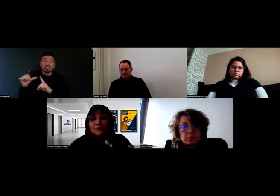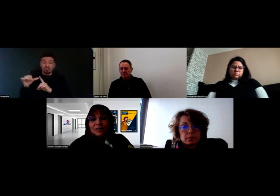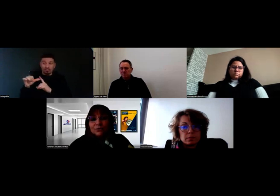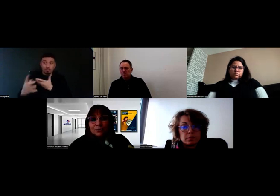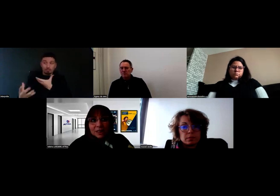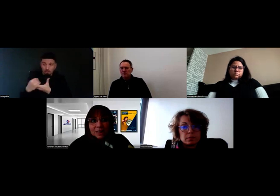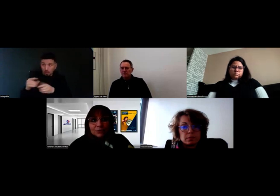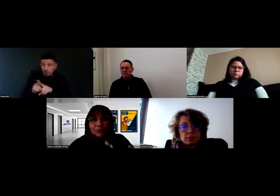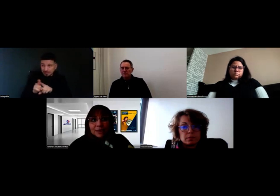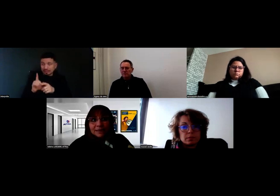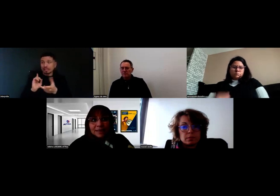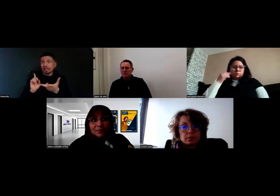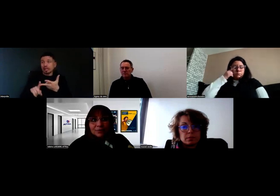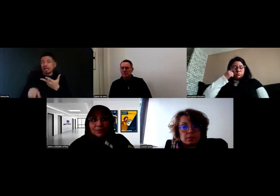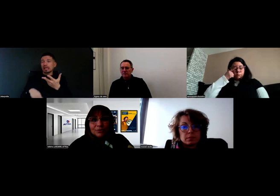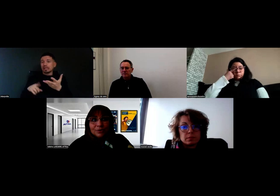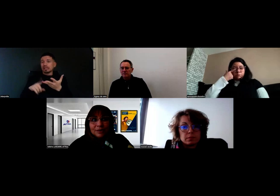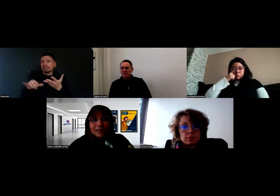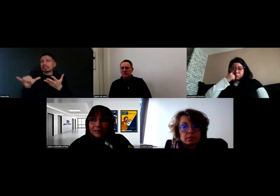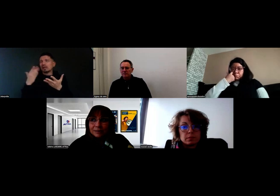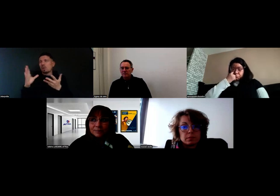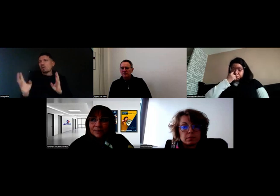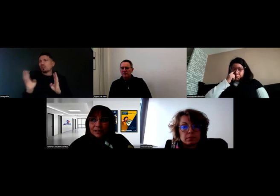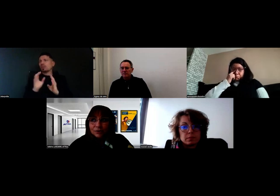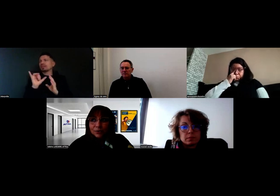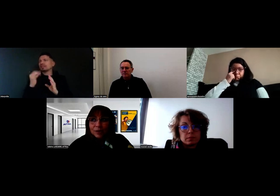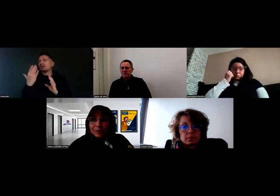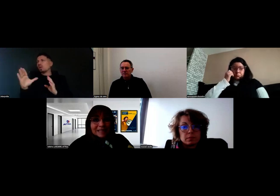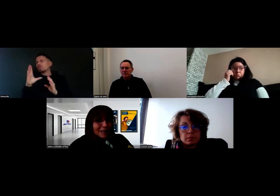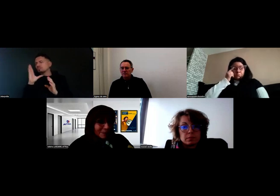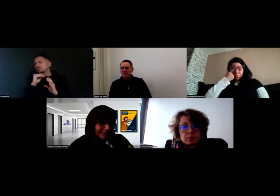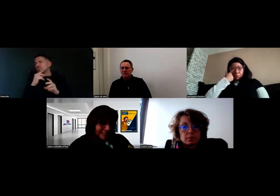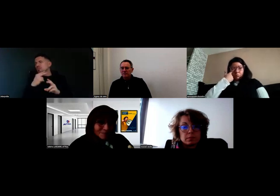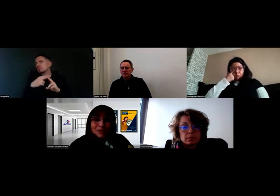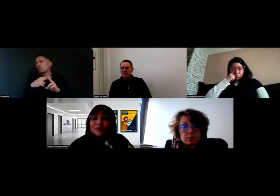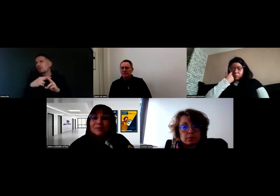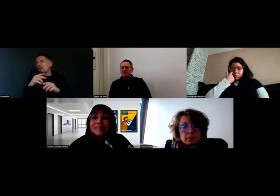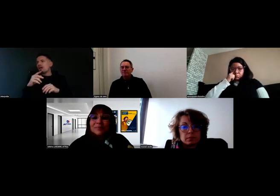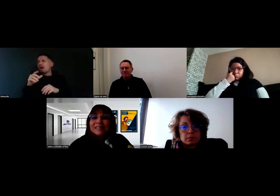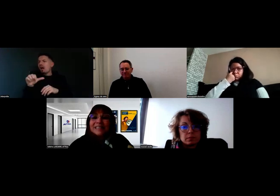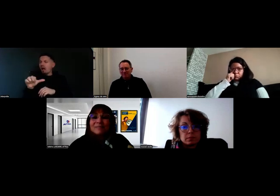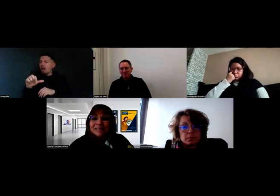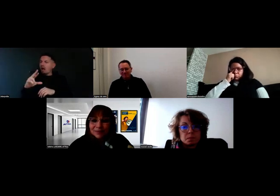Nous avions aussi autour de la table, je crois que là-bas c'est l'Arpeda, je ne voudrais pas dire de bêtises,